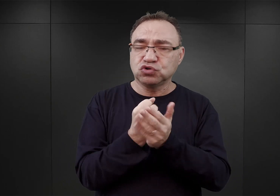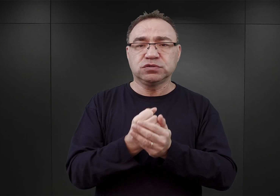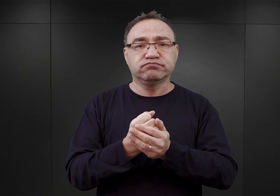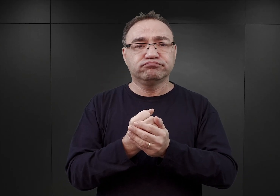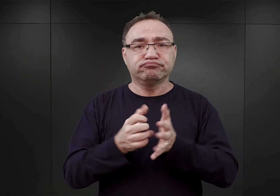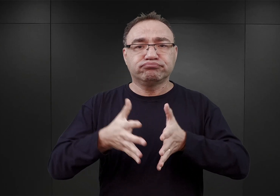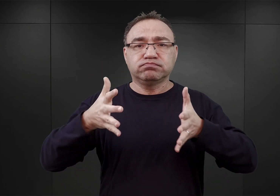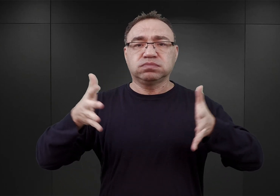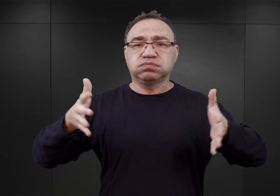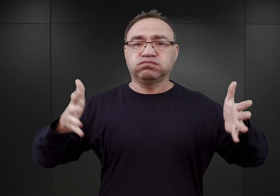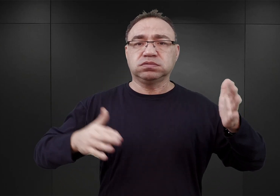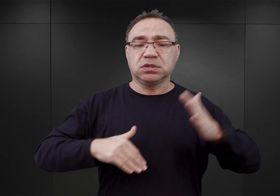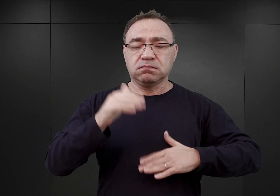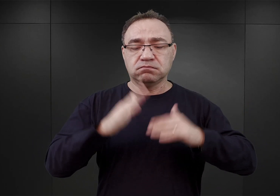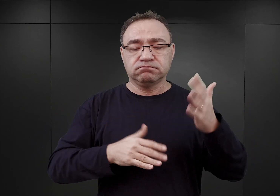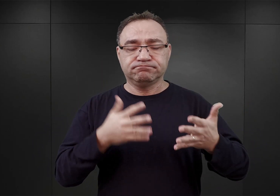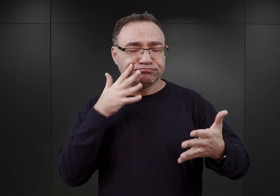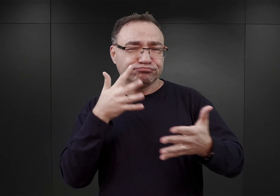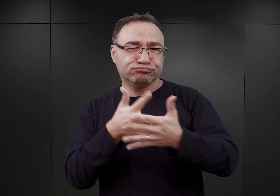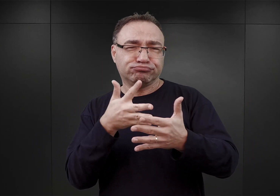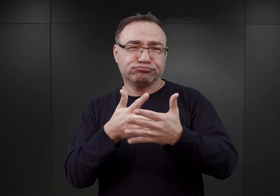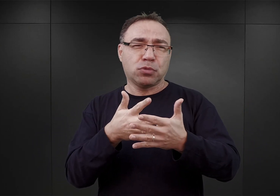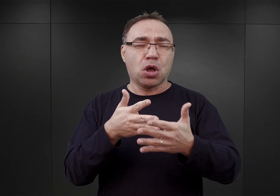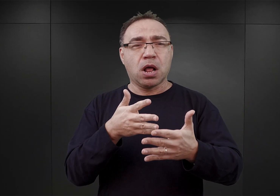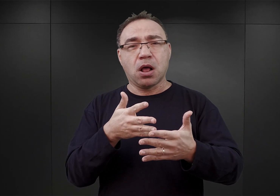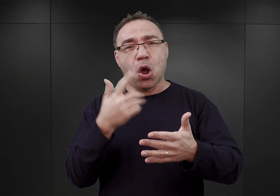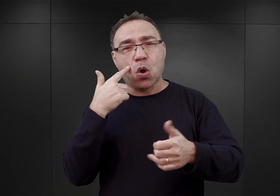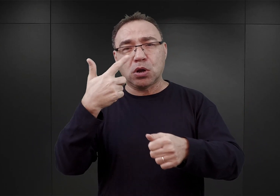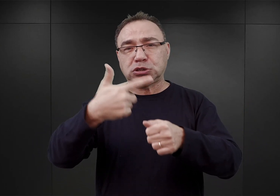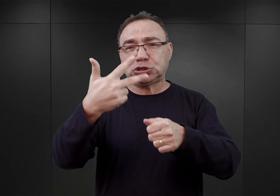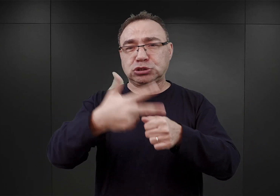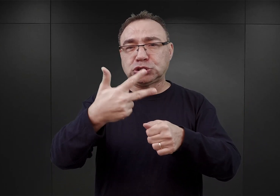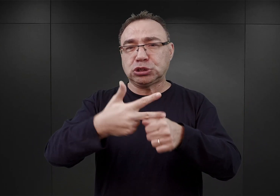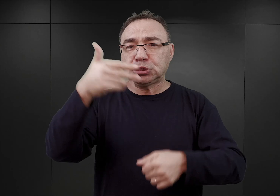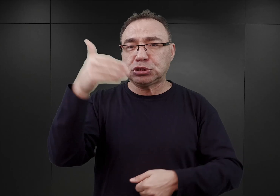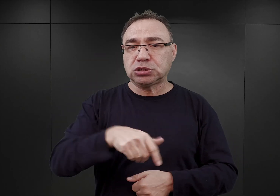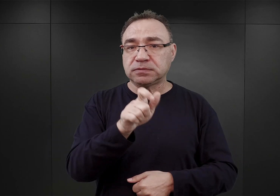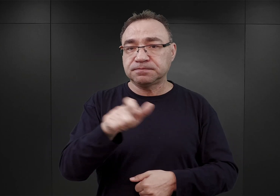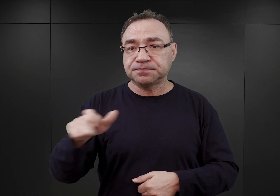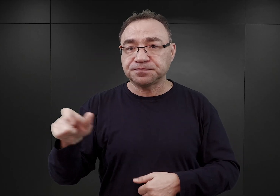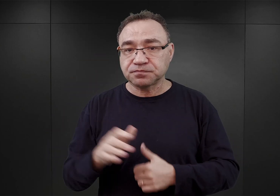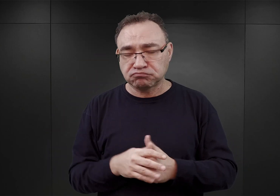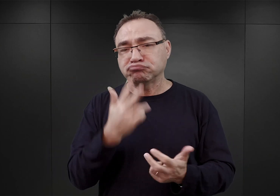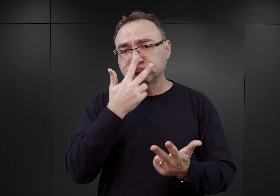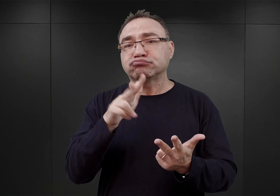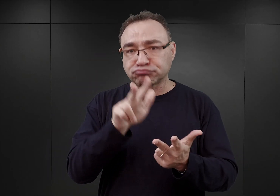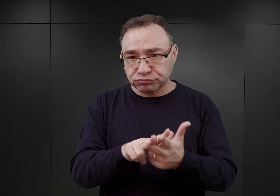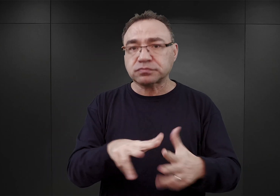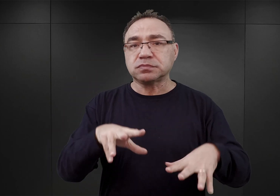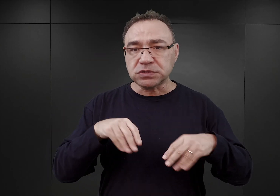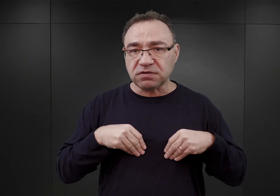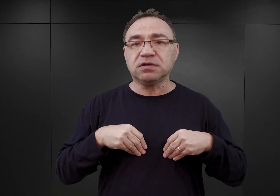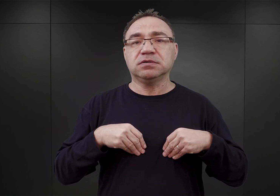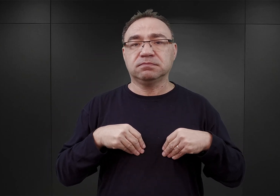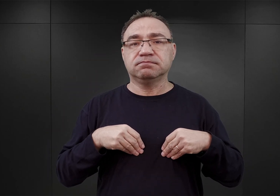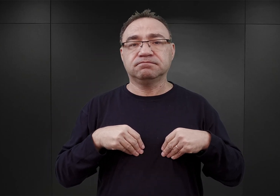i ma mieć pojemność sięgającą 30 000 więźniów. Co zostało ostatecznie zaakceptowane i formalnie potwierdzone